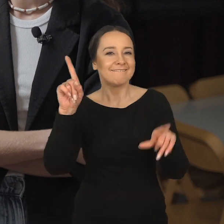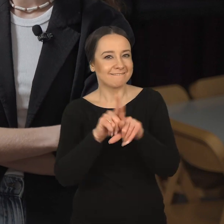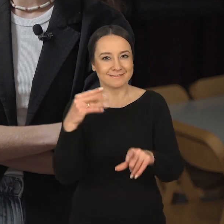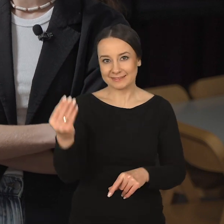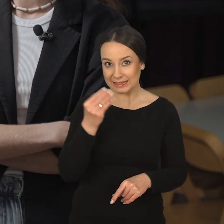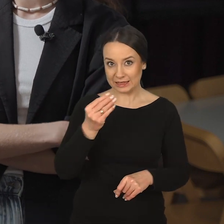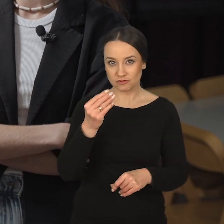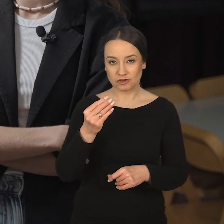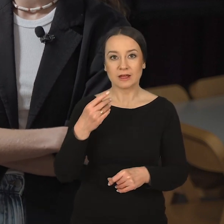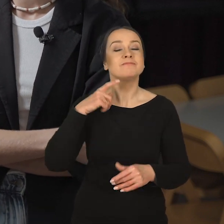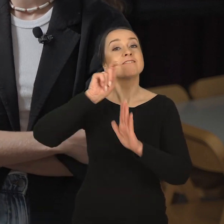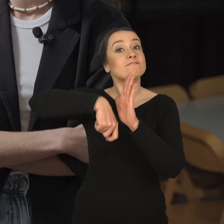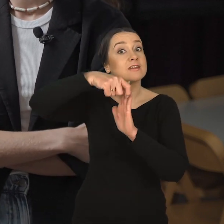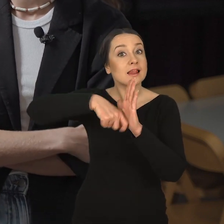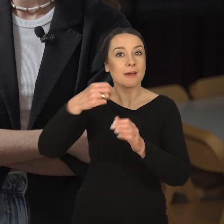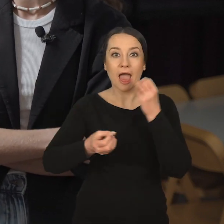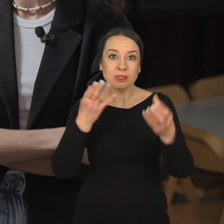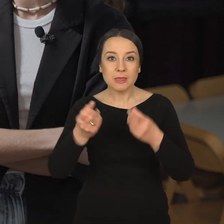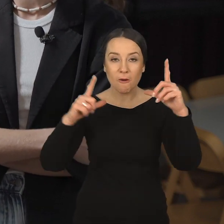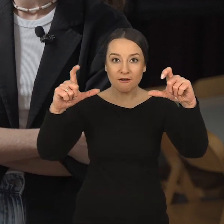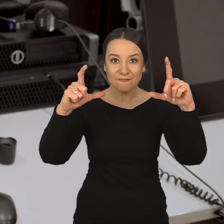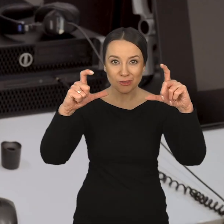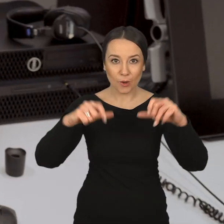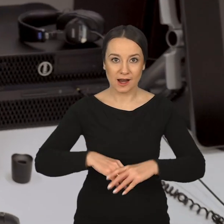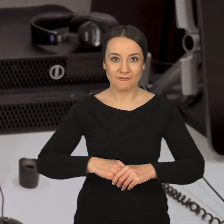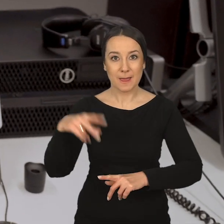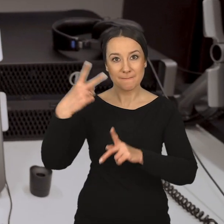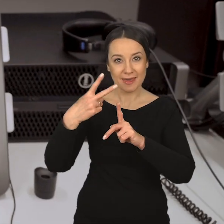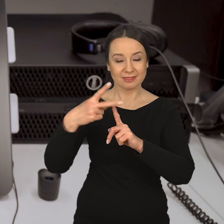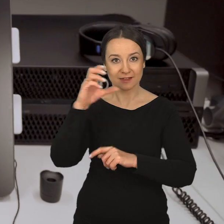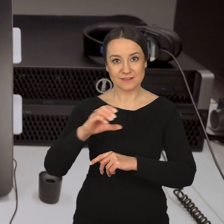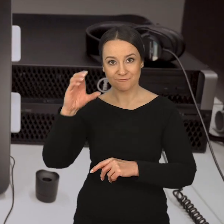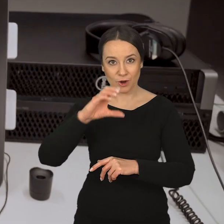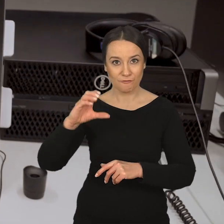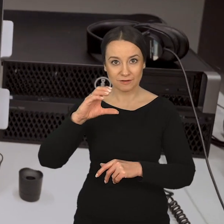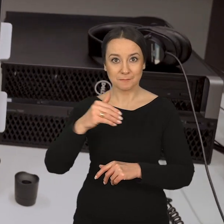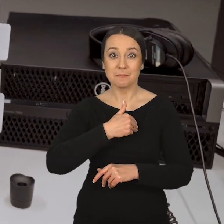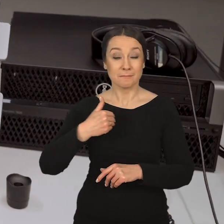ale także w zakresie filmu animowanego, fotografii, mediów cyfrowych.